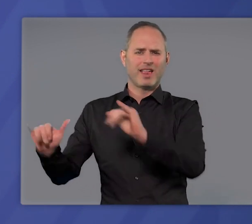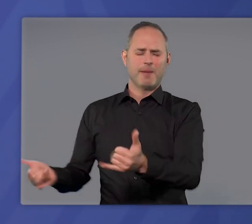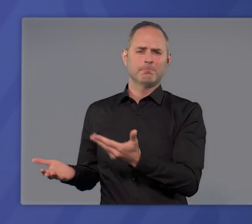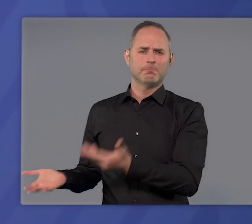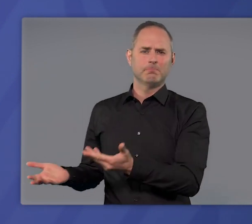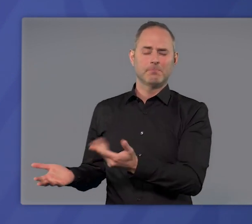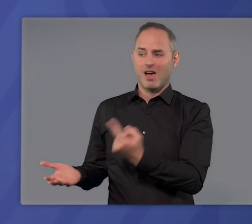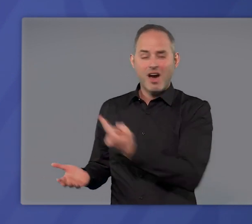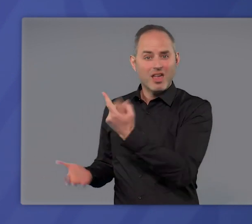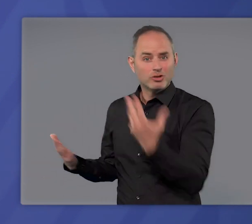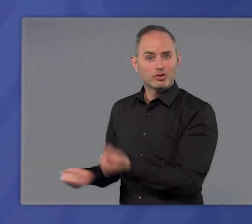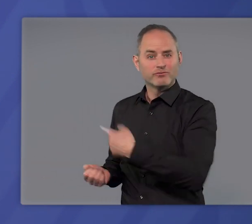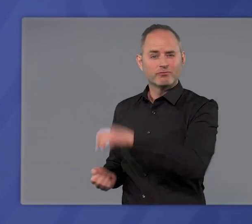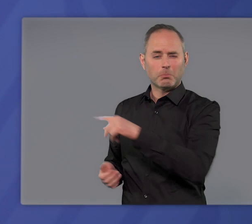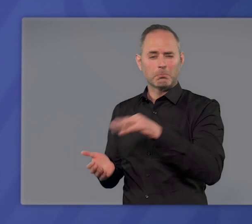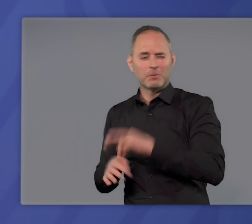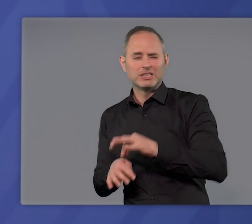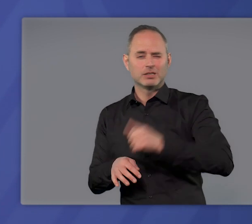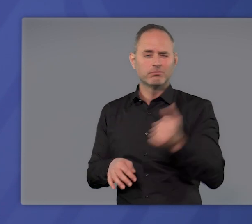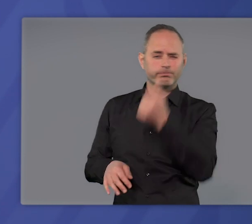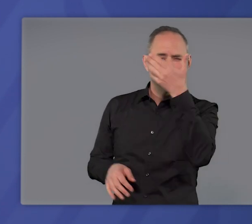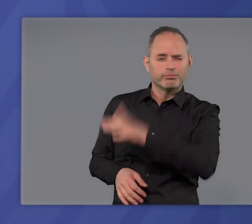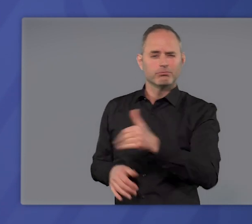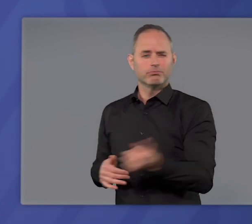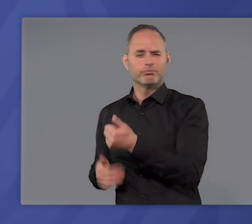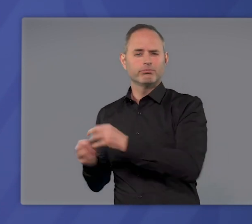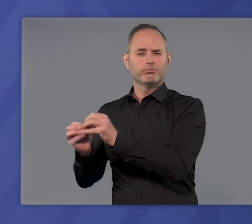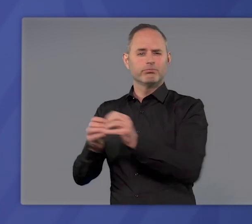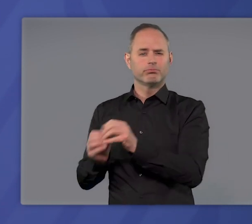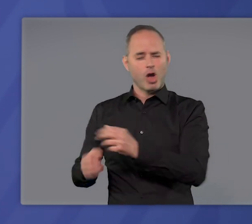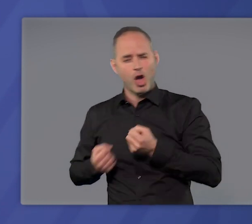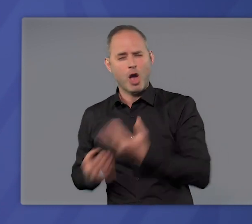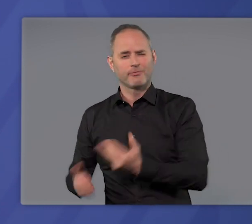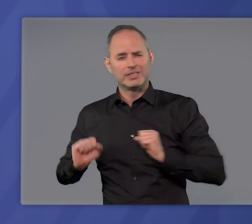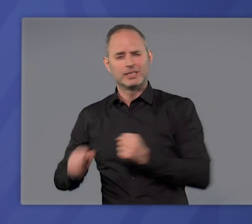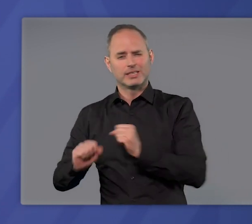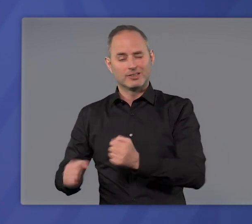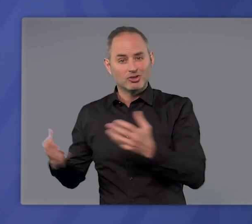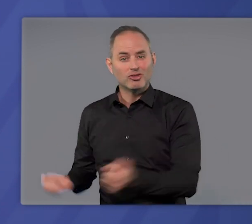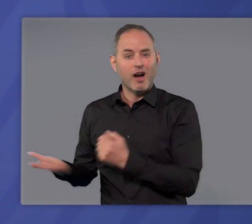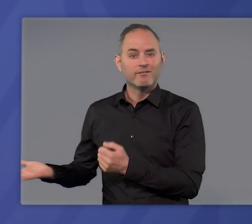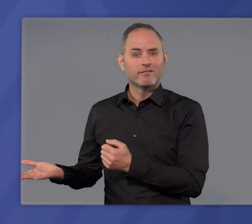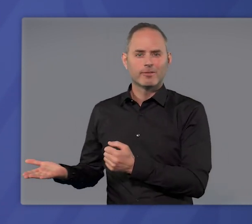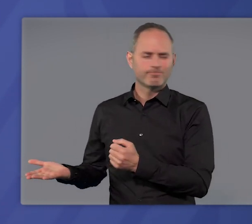Aber allein können sie das auch mit bester medizinischer Kunst und aufopferungsvollstem Einsatz nicht schaffen.